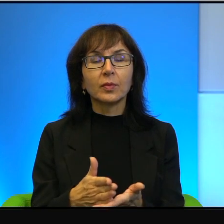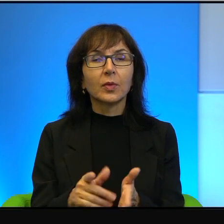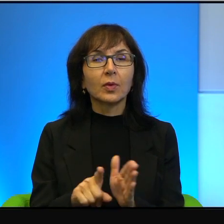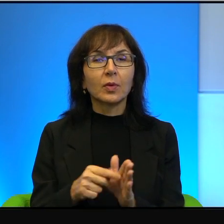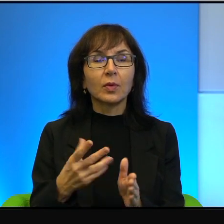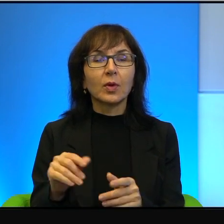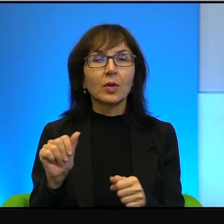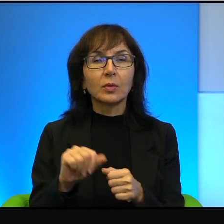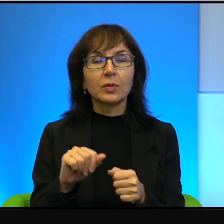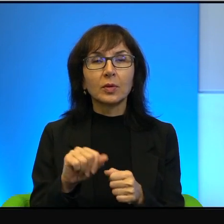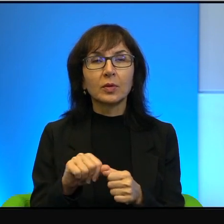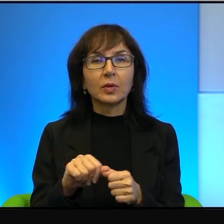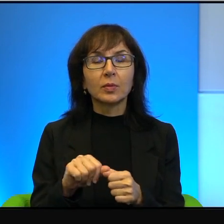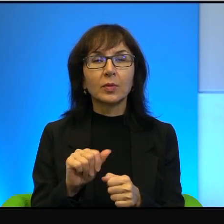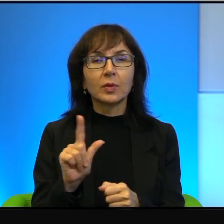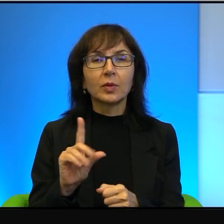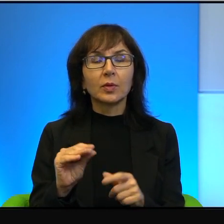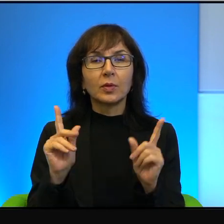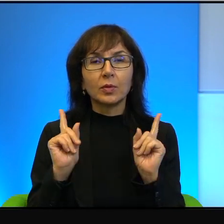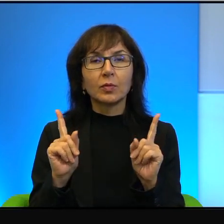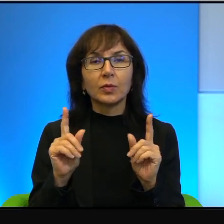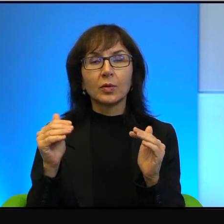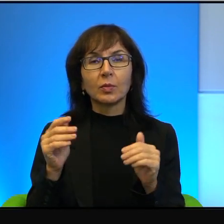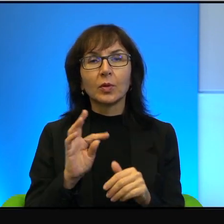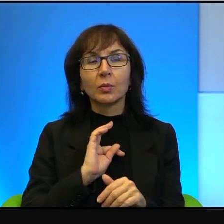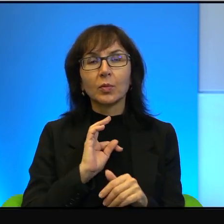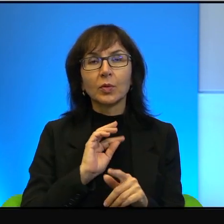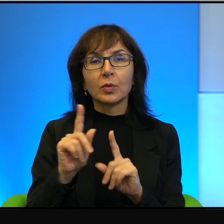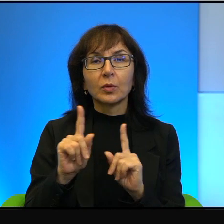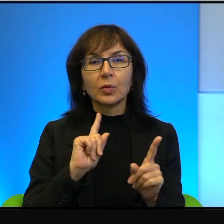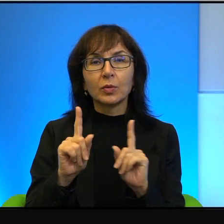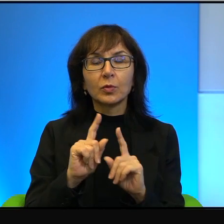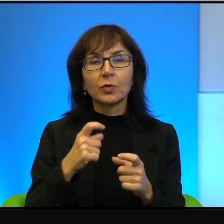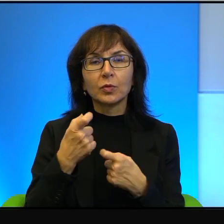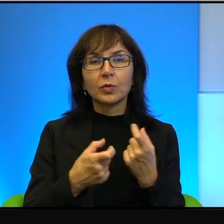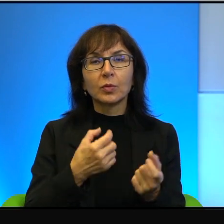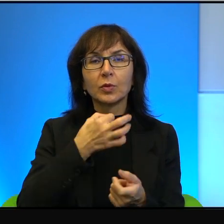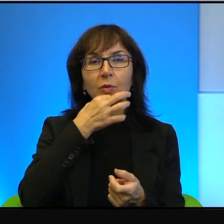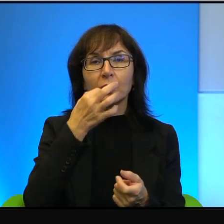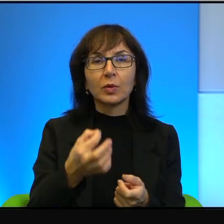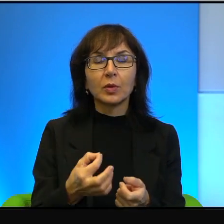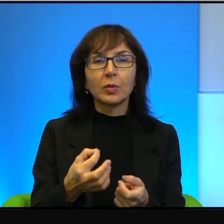uważam, że moi rozmówcy zrobią to lepiej niż ja, bo się lepiej znają,